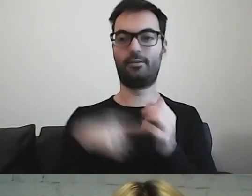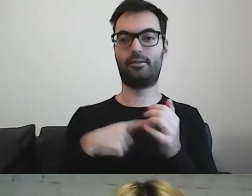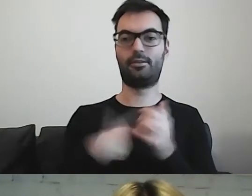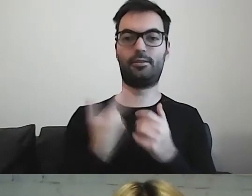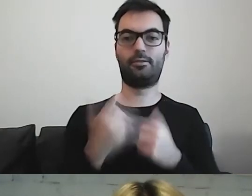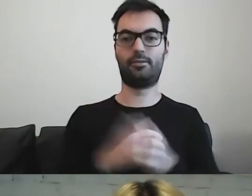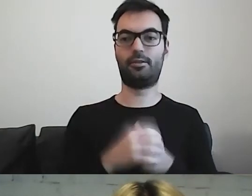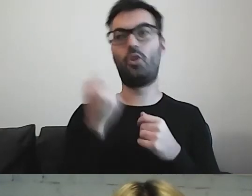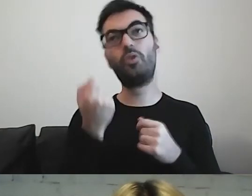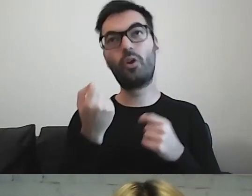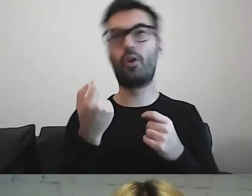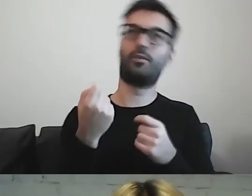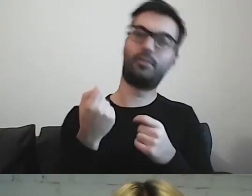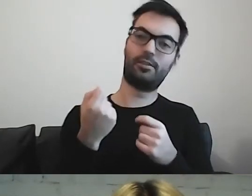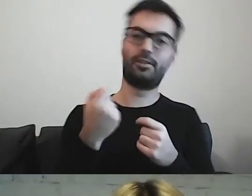Trochę śmiesznostkami.